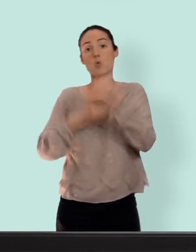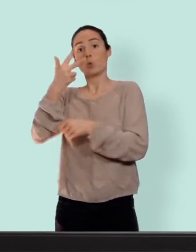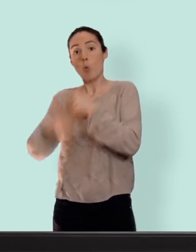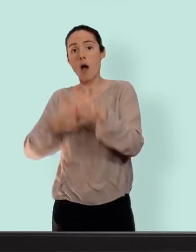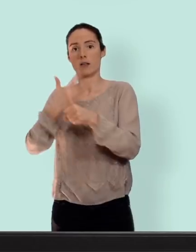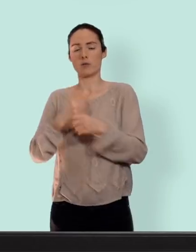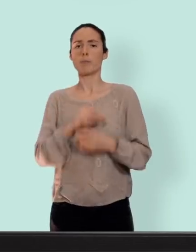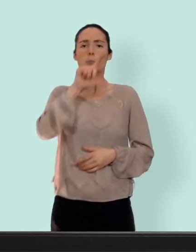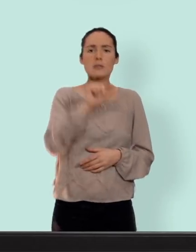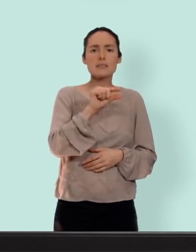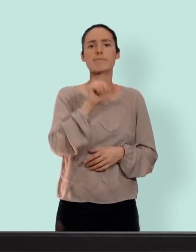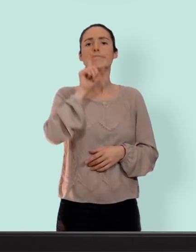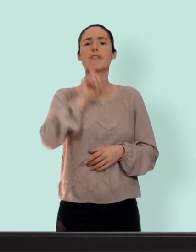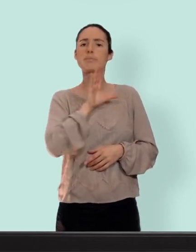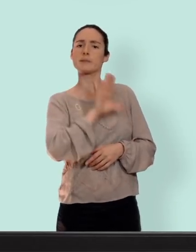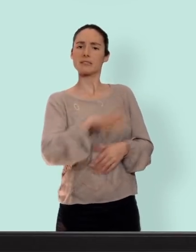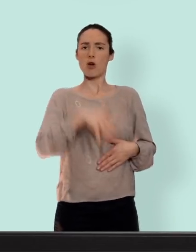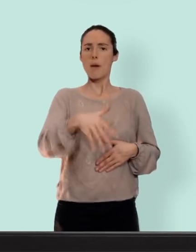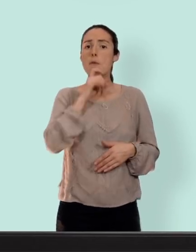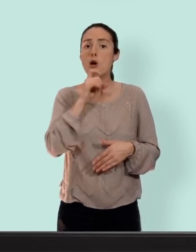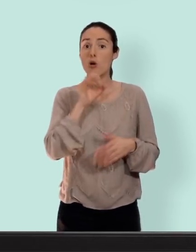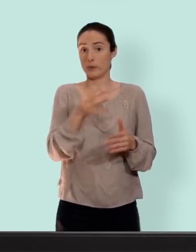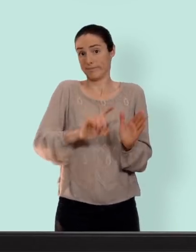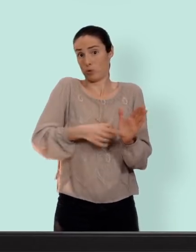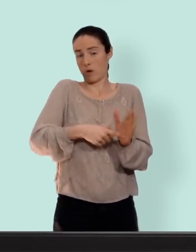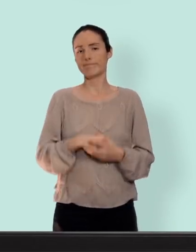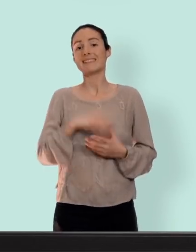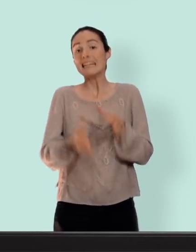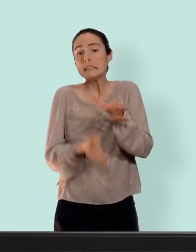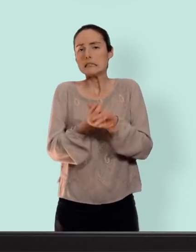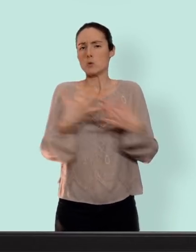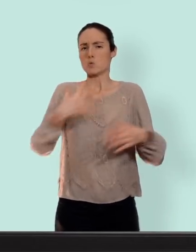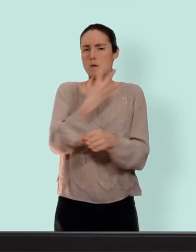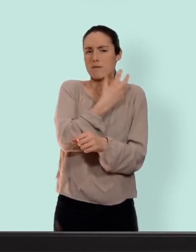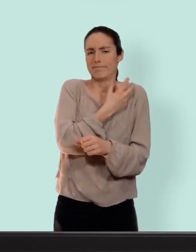n'ont encore jamais eu d'enfants... oui vous y avez droit aussi... à la pose c'est pas la fête mais après vous avez plus besoin d'y